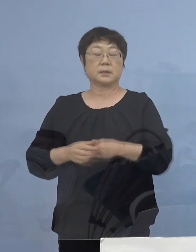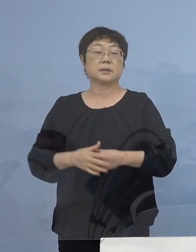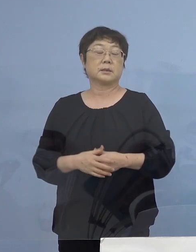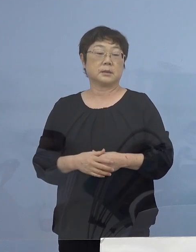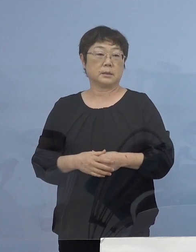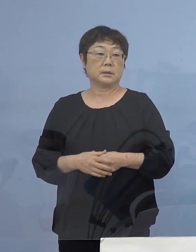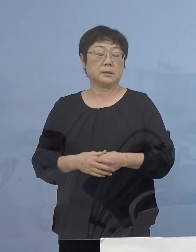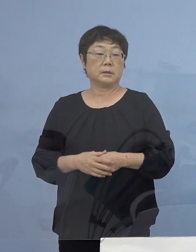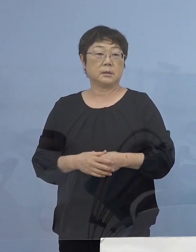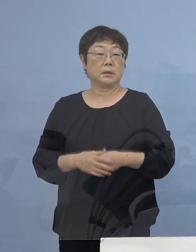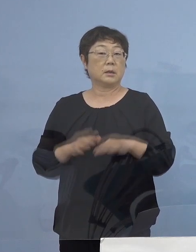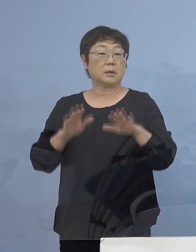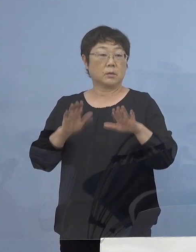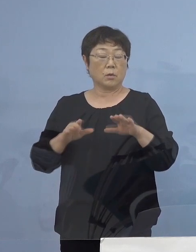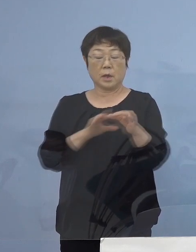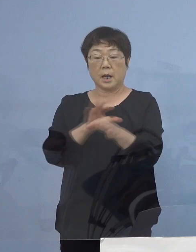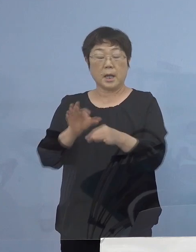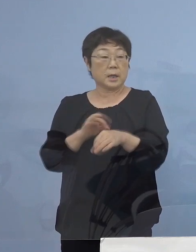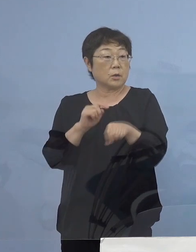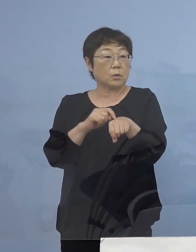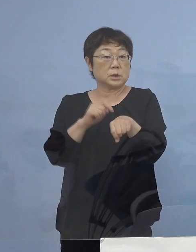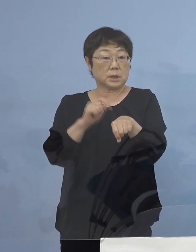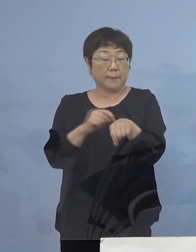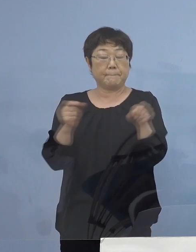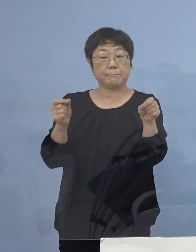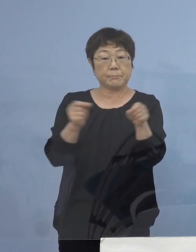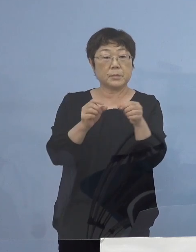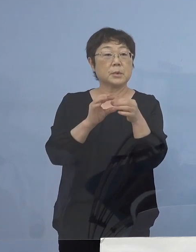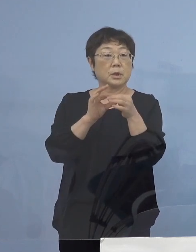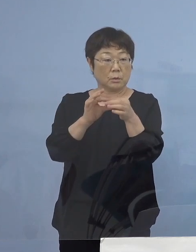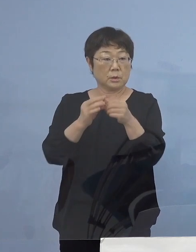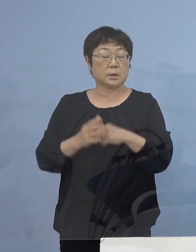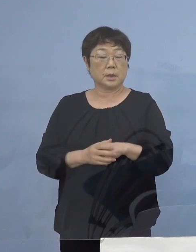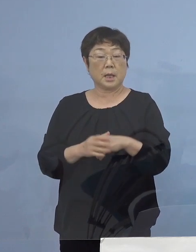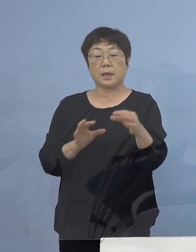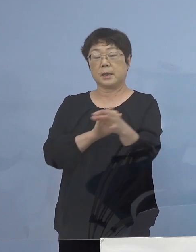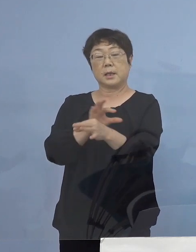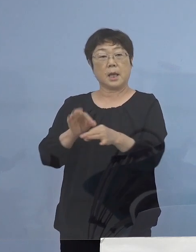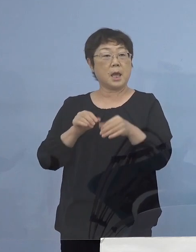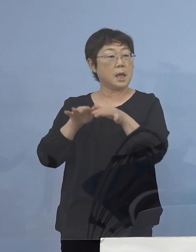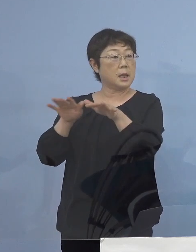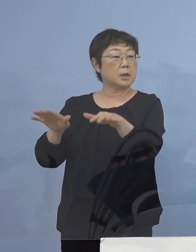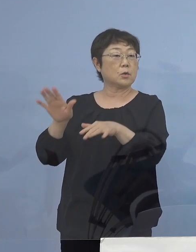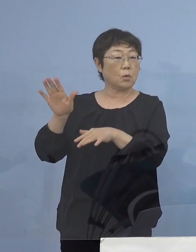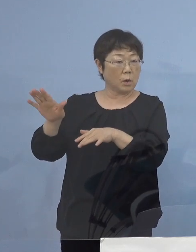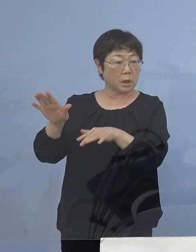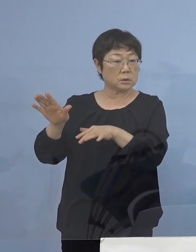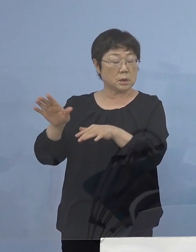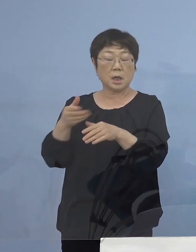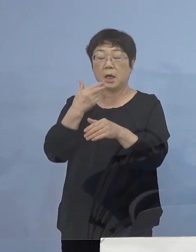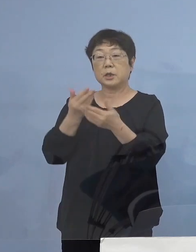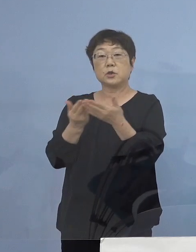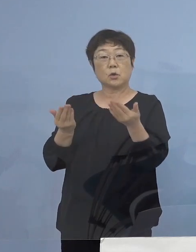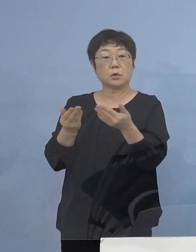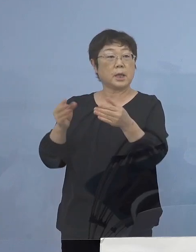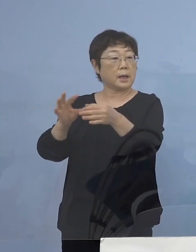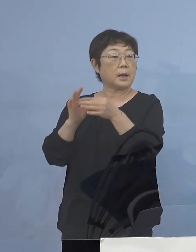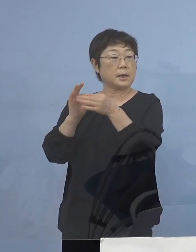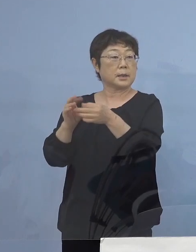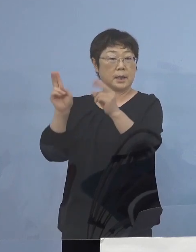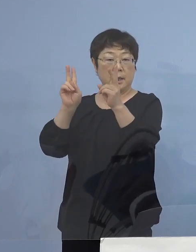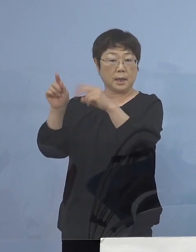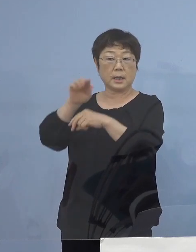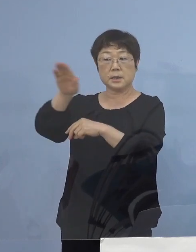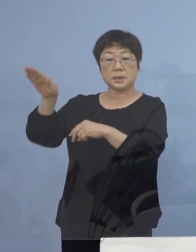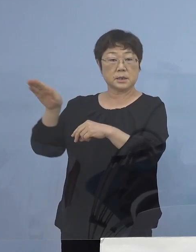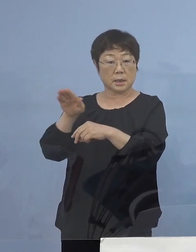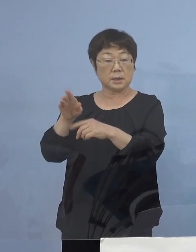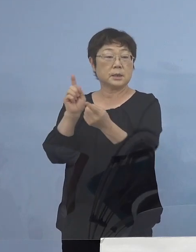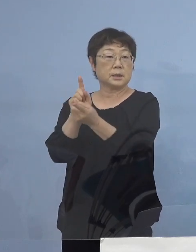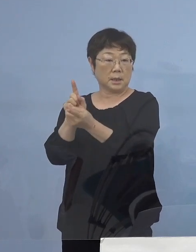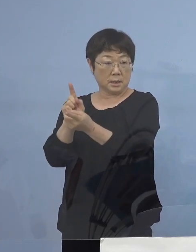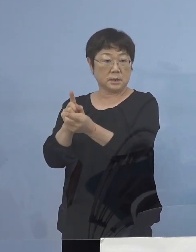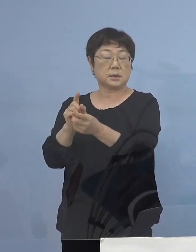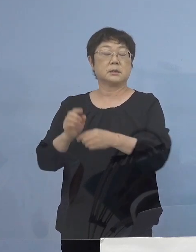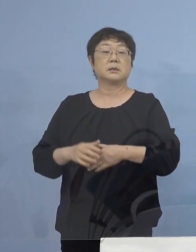また今回営業時間短縮によって 経営に影響を受ける飲食店との取引関係のある事業者の皆さん